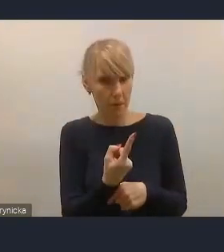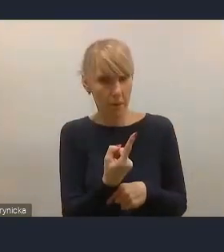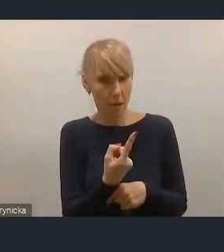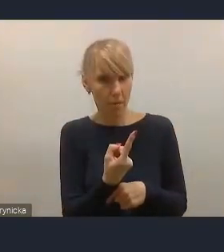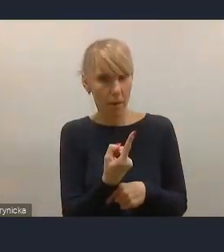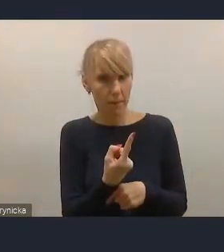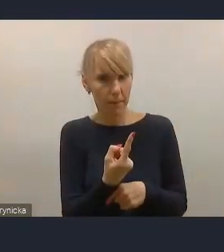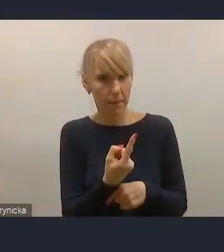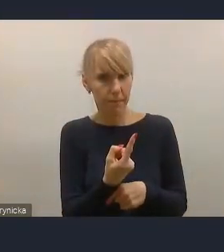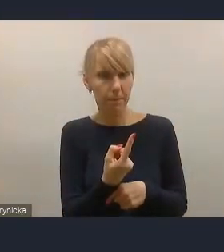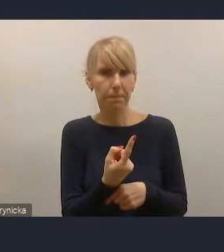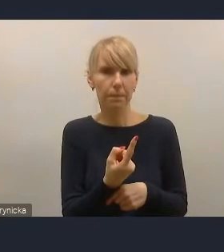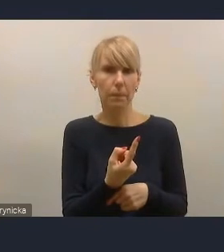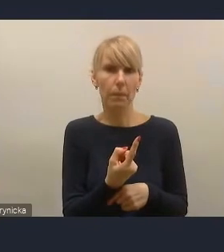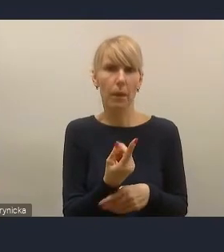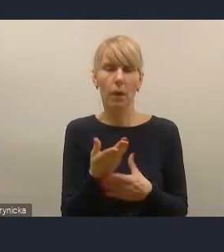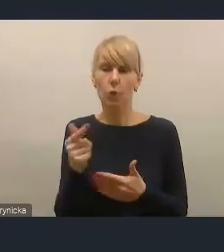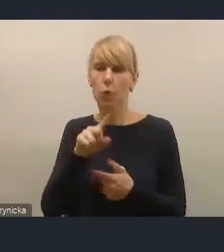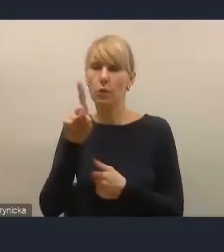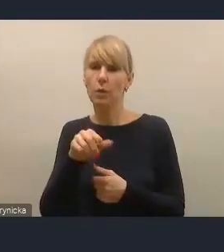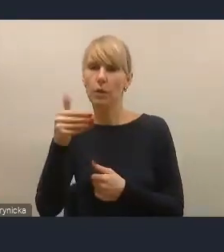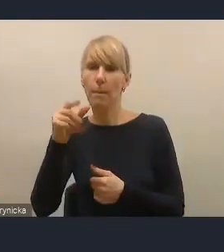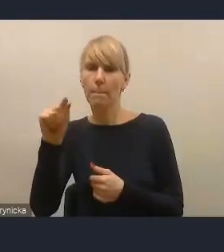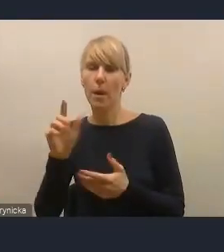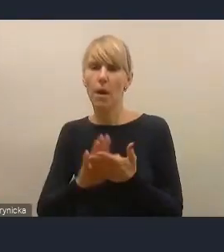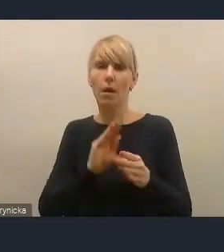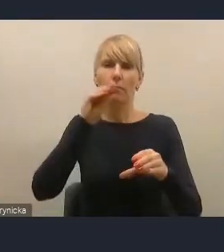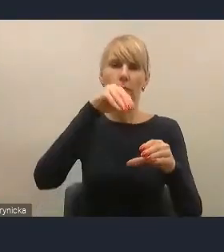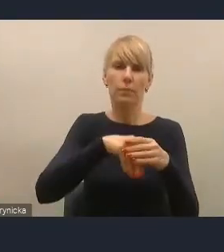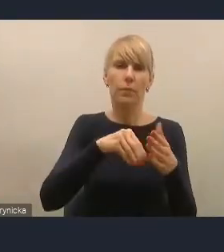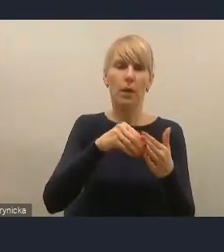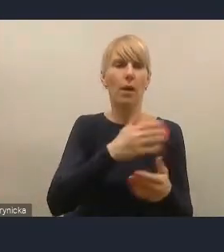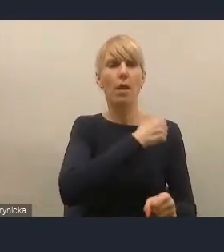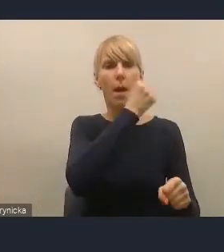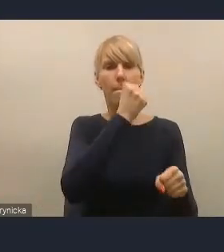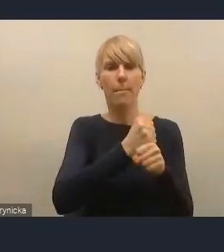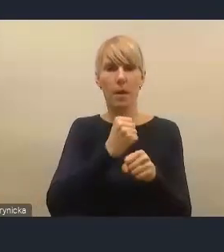my braliśmy udział we wszystkich dotychczasowych fazach pracy nad tym projektem.